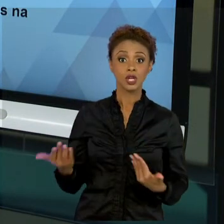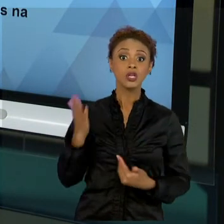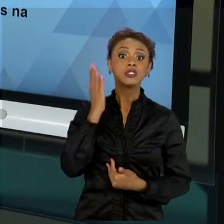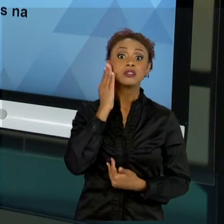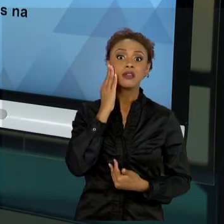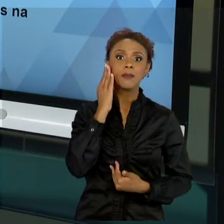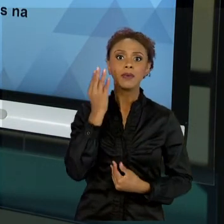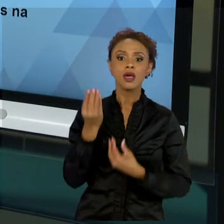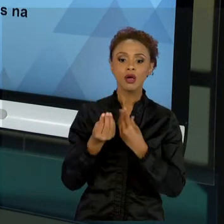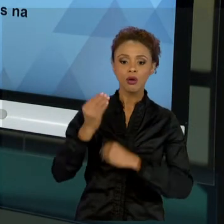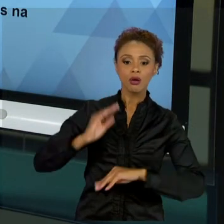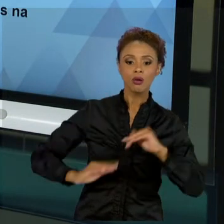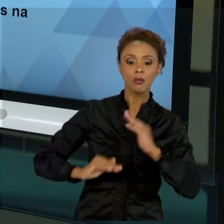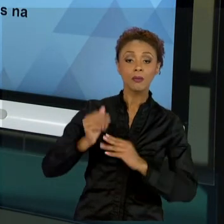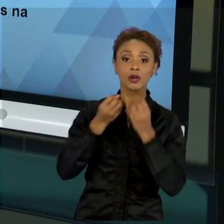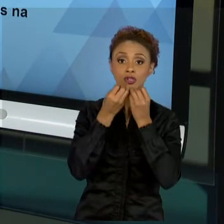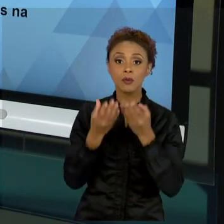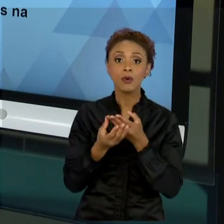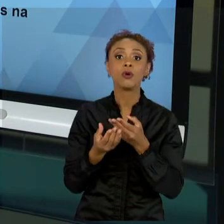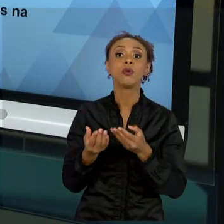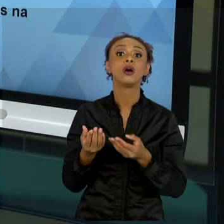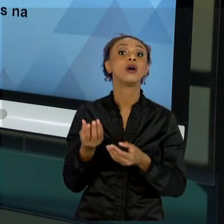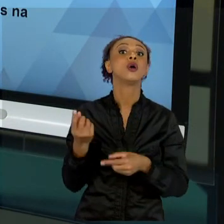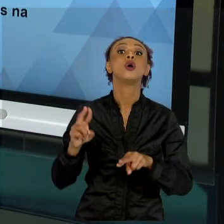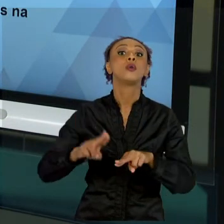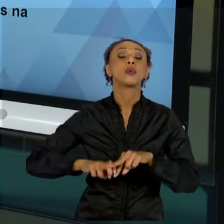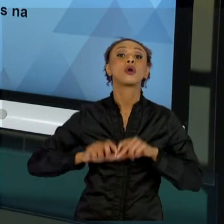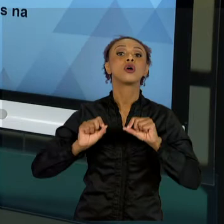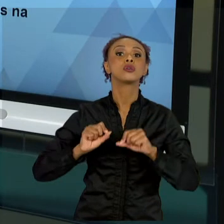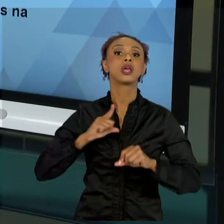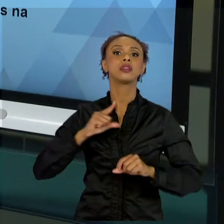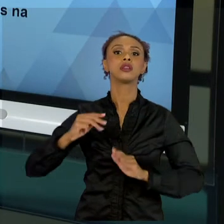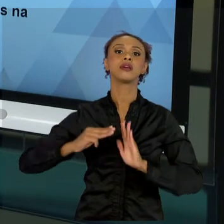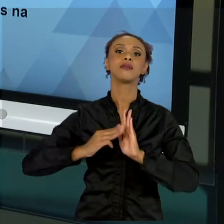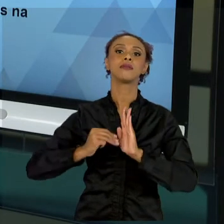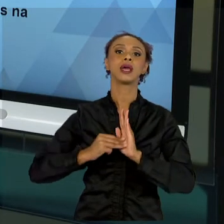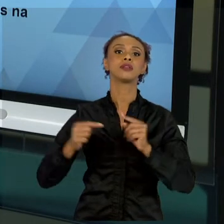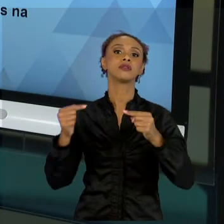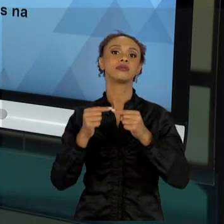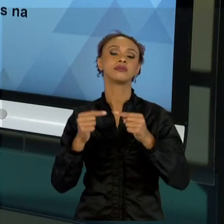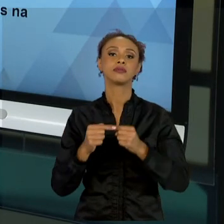MAIS ADEQUADOS. O PMBOK QUE EU TROUXE PRA VOCÊS